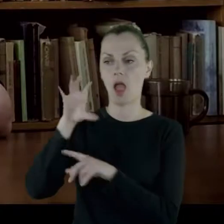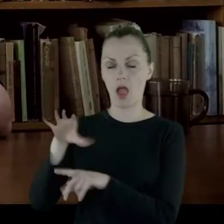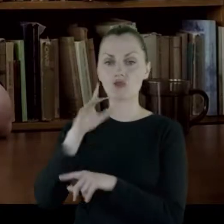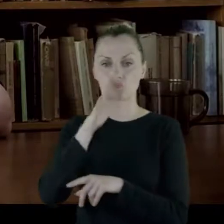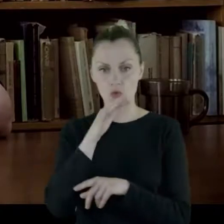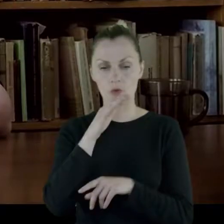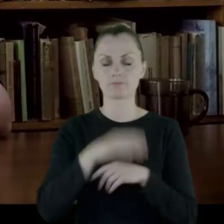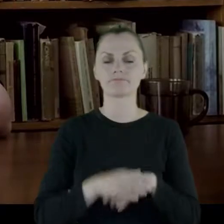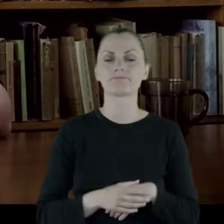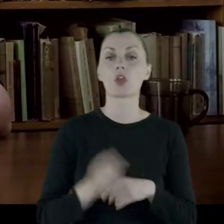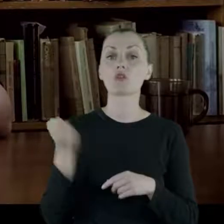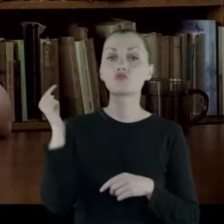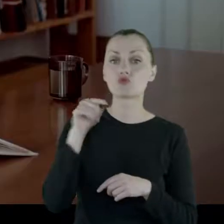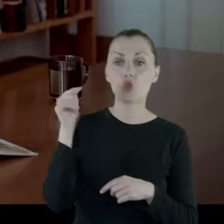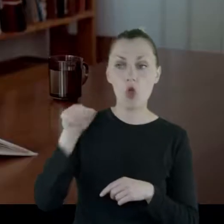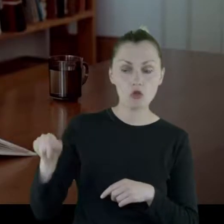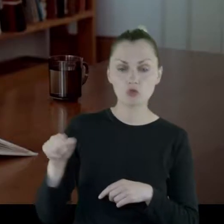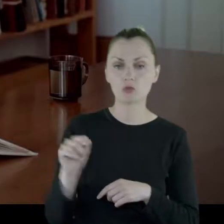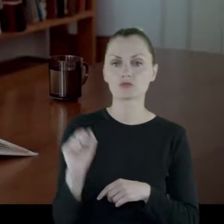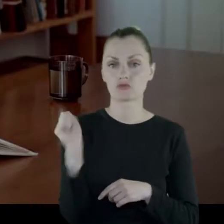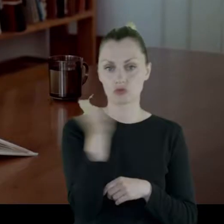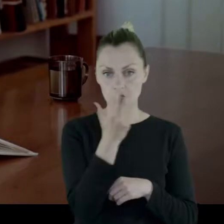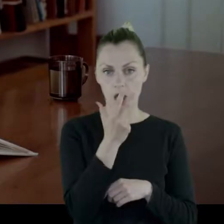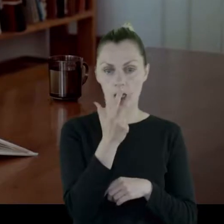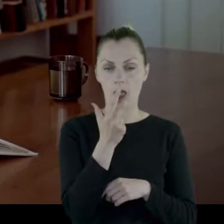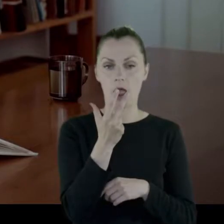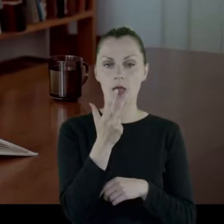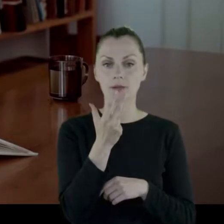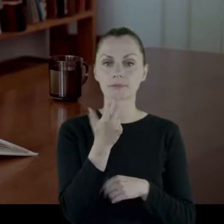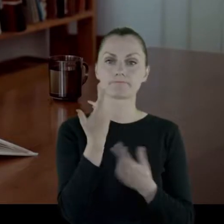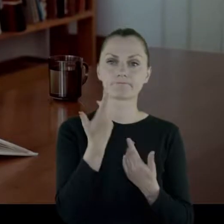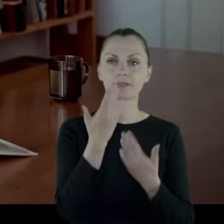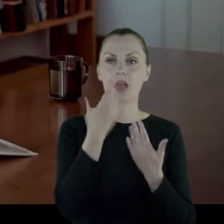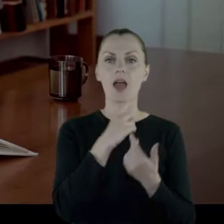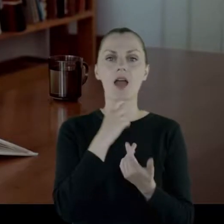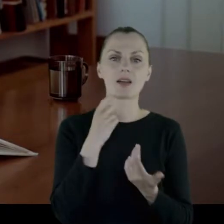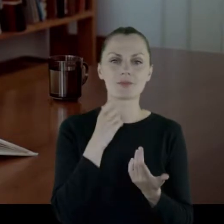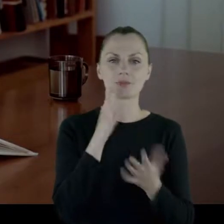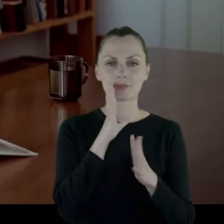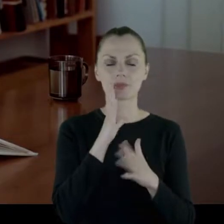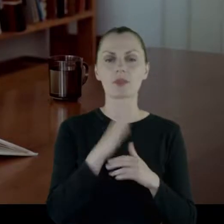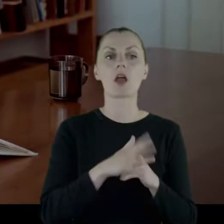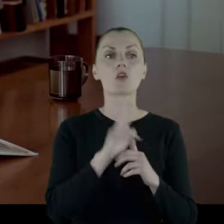I przychodziło trzech kapłanów, że się tak wyrażę z tych trzech religii.